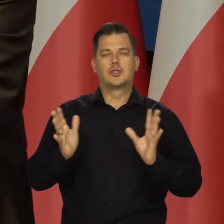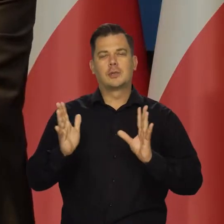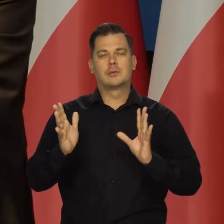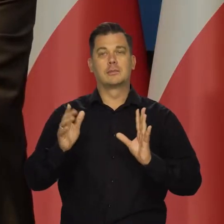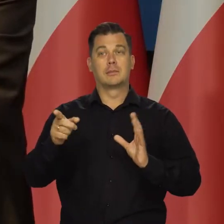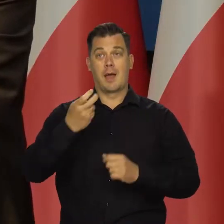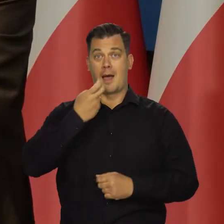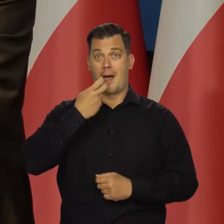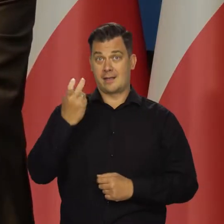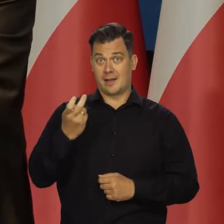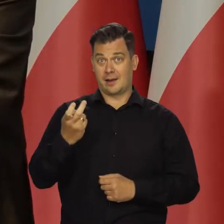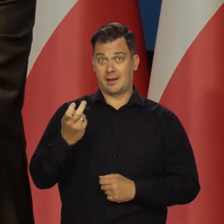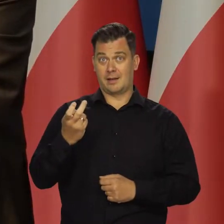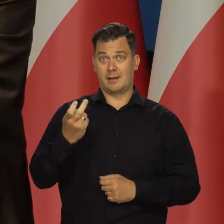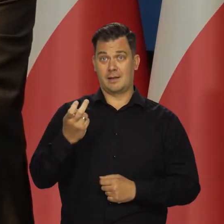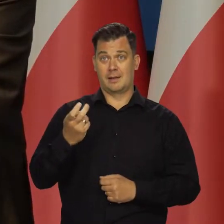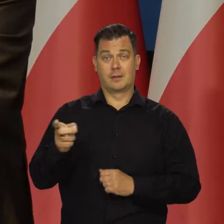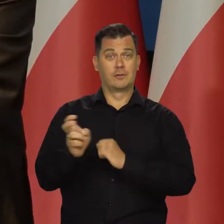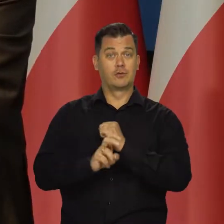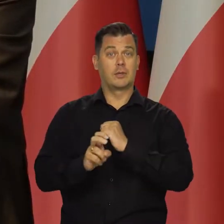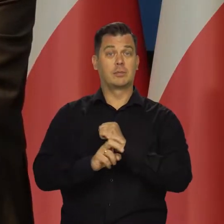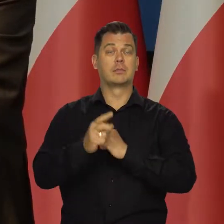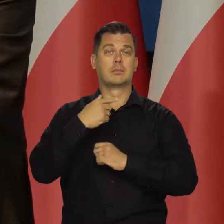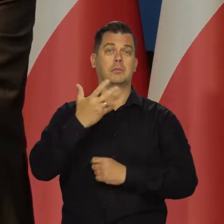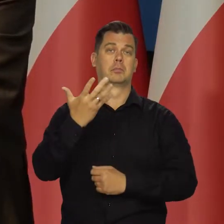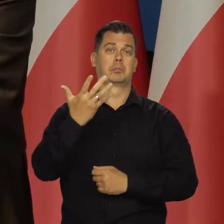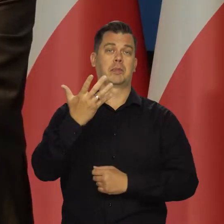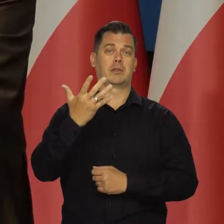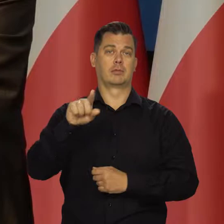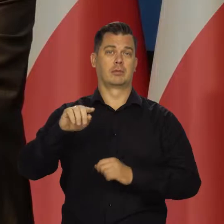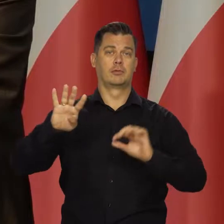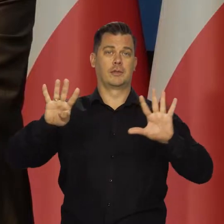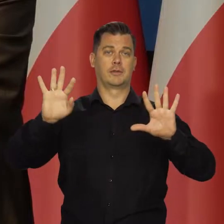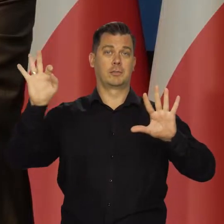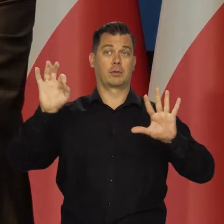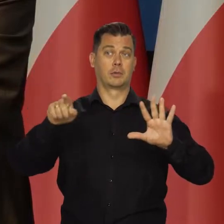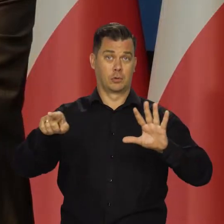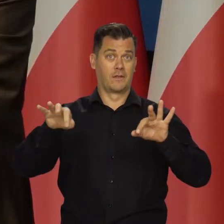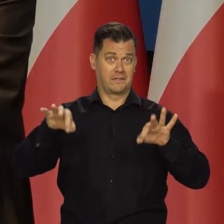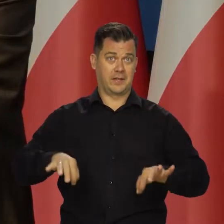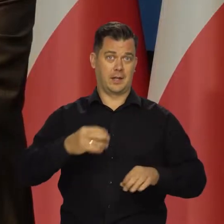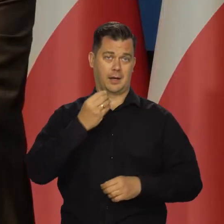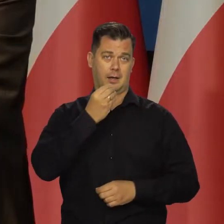że skład cen energii do inflacji w sierpniu wyniósł około 5,9 punktów procentowych,